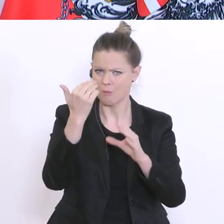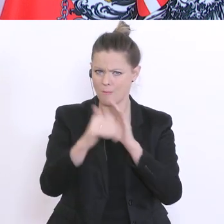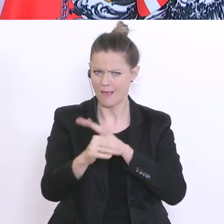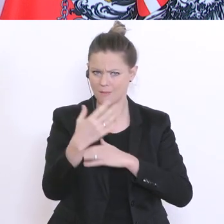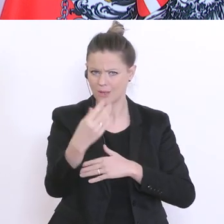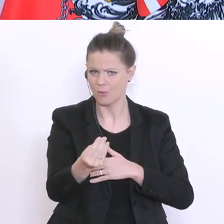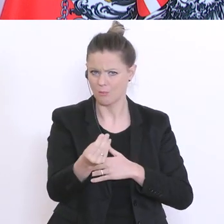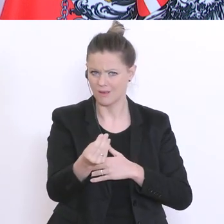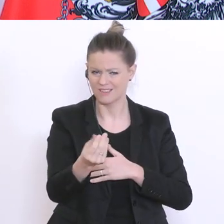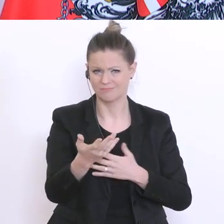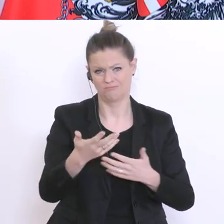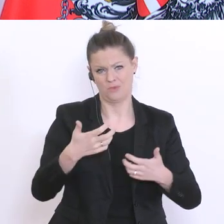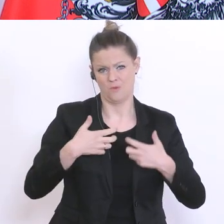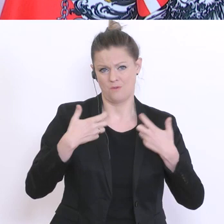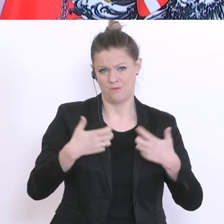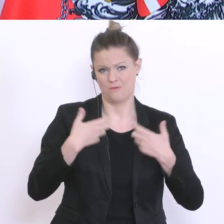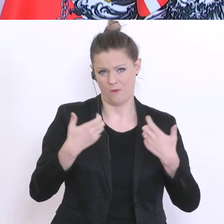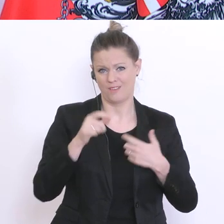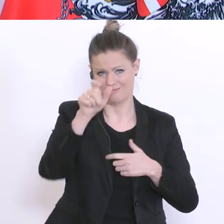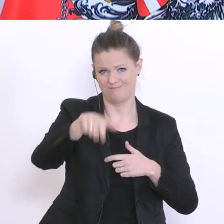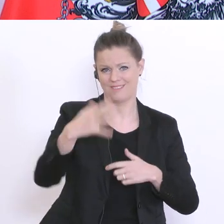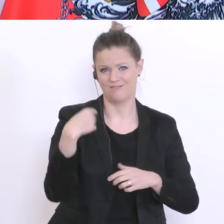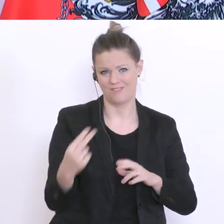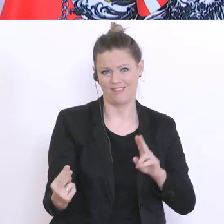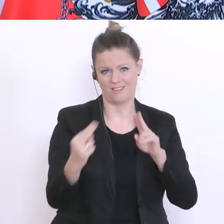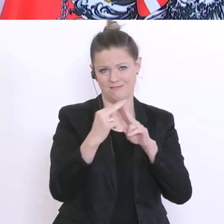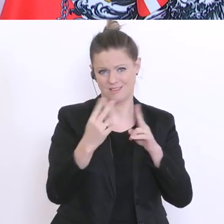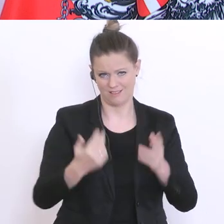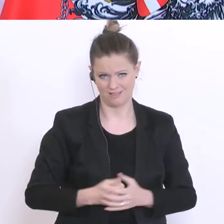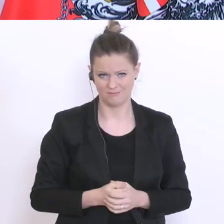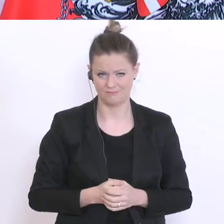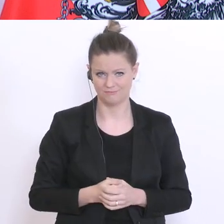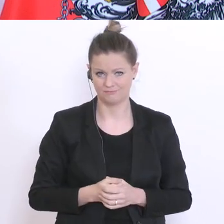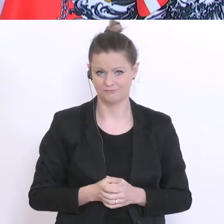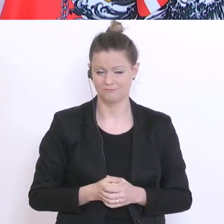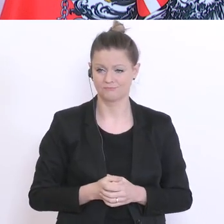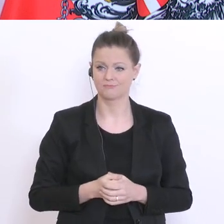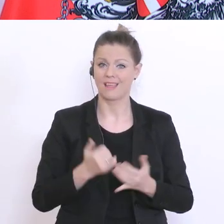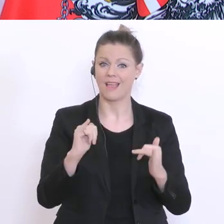freuen Sie wieder zu sehen. Die Mehrheit der von uns befragten Eltern, will auch eine Rückkehr